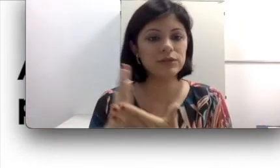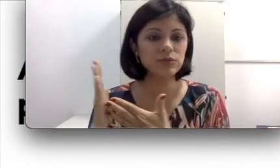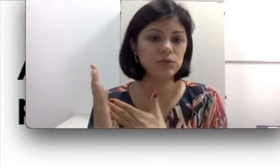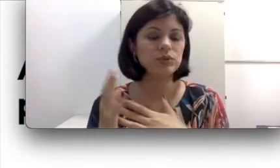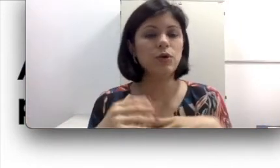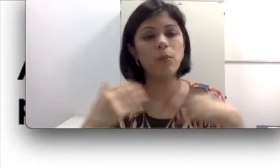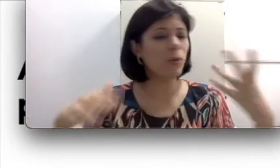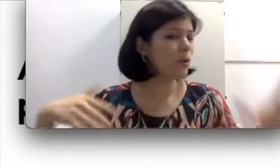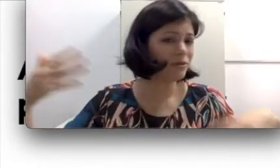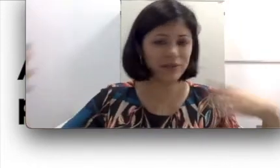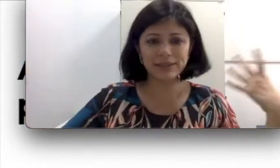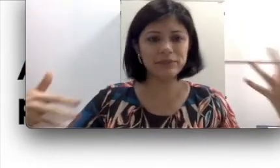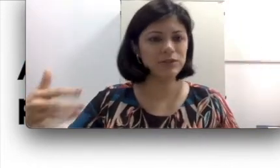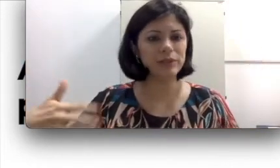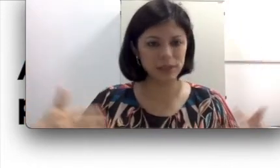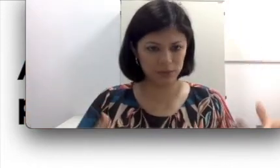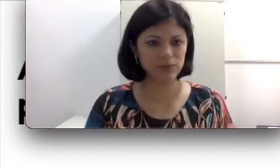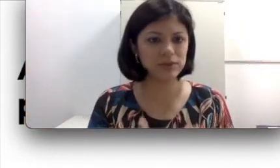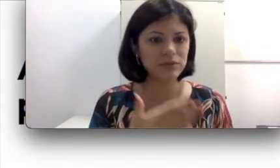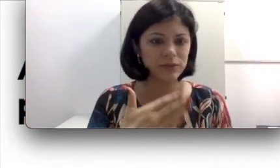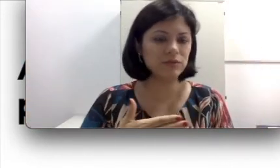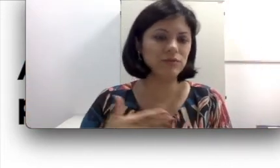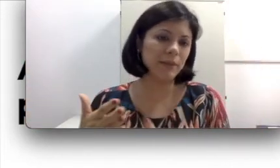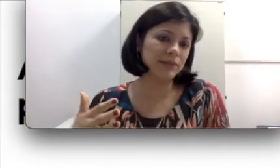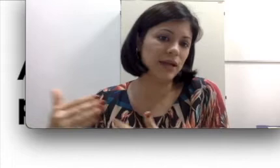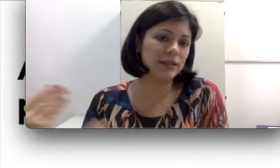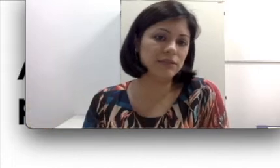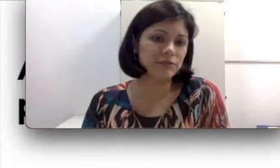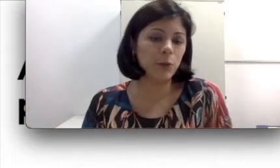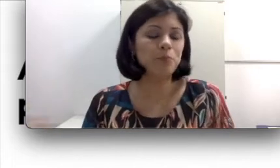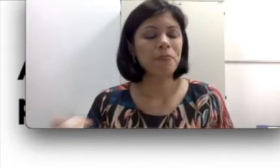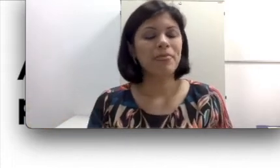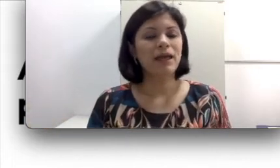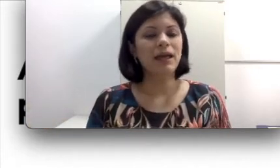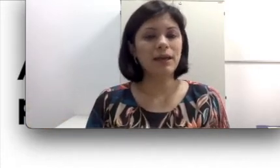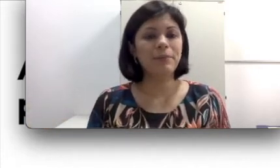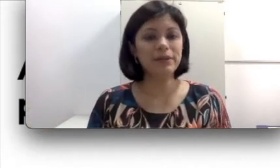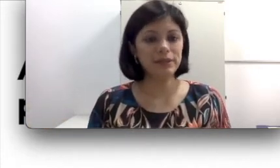surda ou o próprio envelhecimento mesmo, pessoas vão ficando mais velhas e vão perdendo